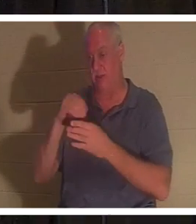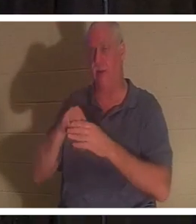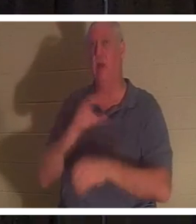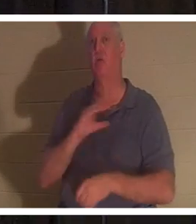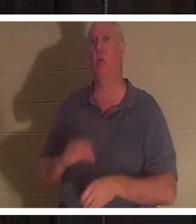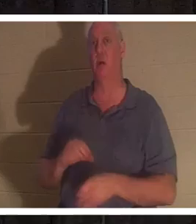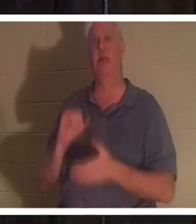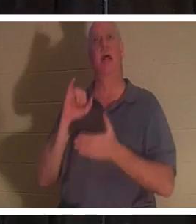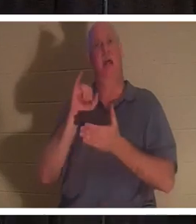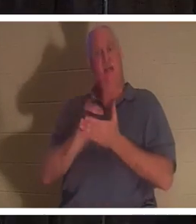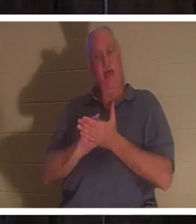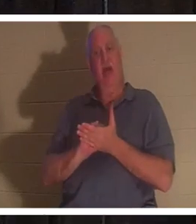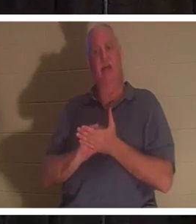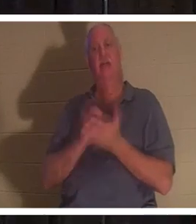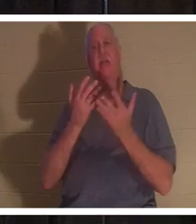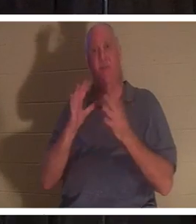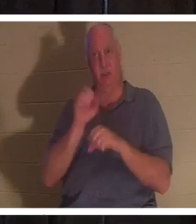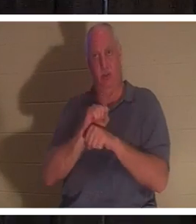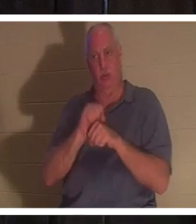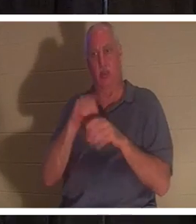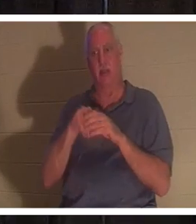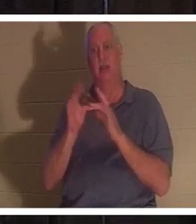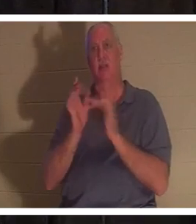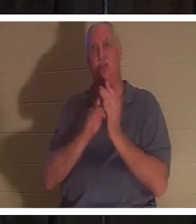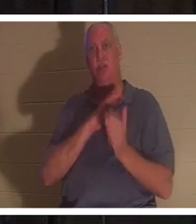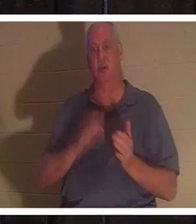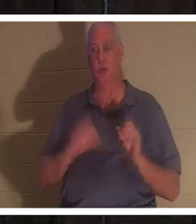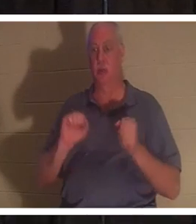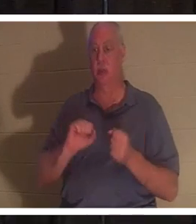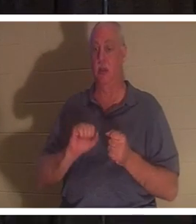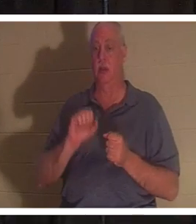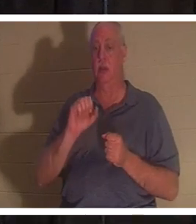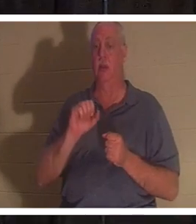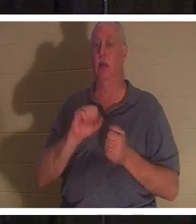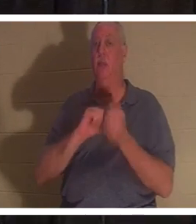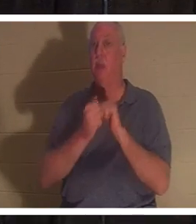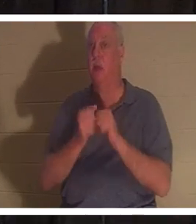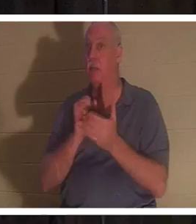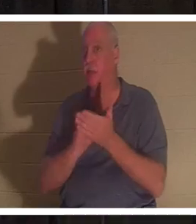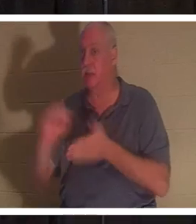работа Иисуса Христа, и вы буквально становитесь святым. Слово «святой» происходит от «освящать»,